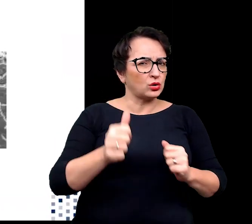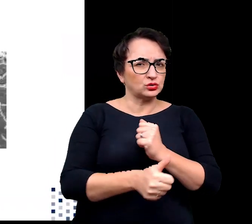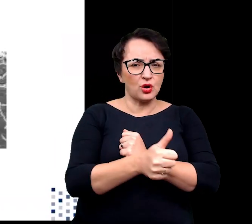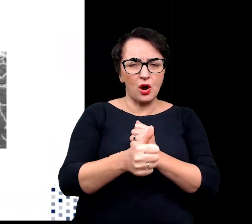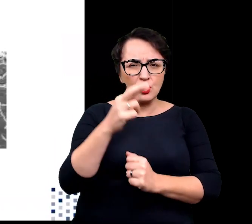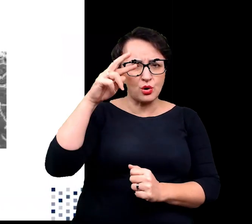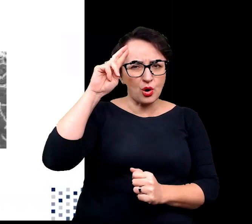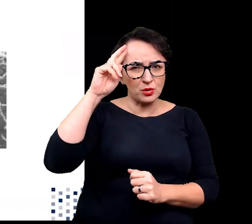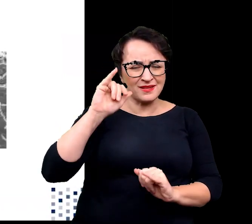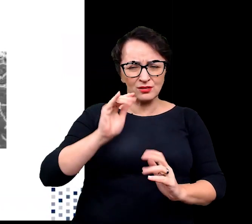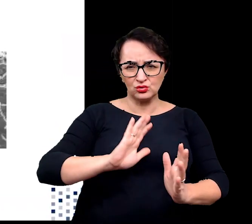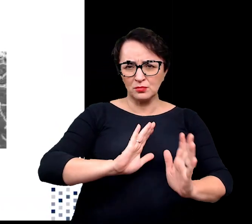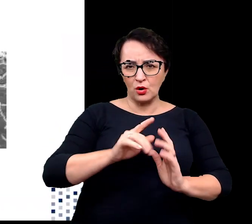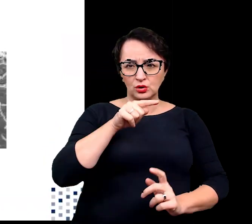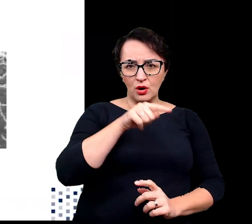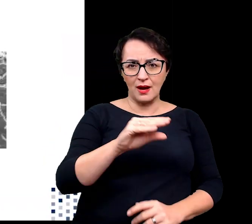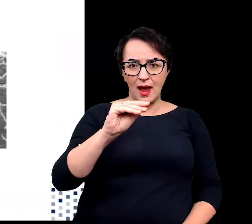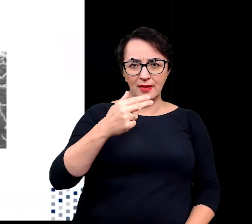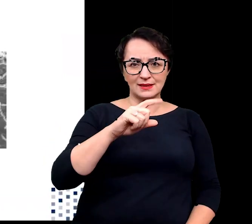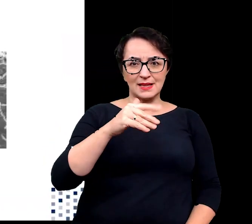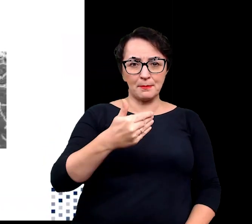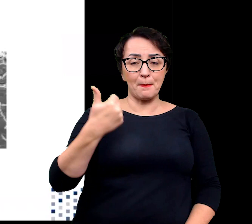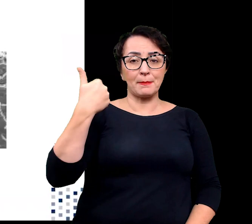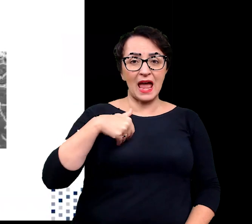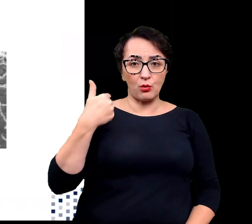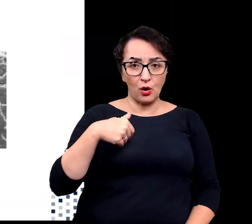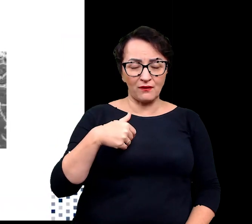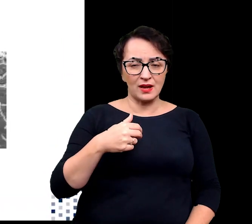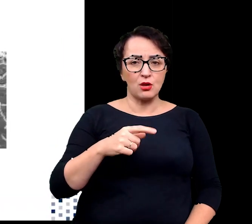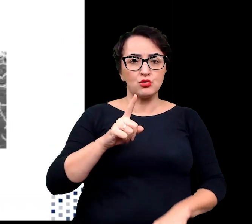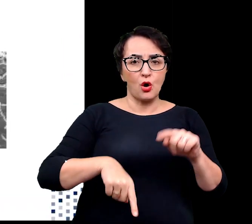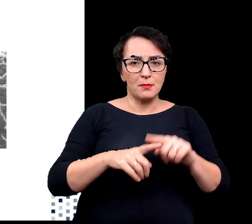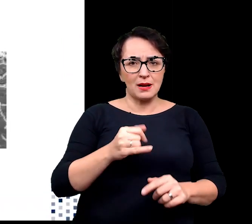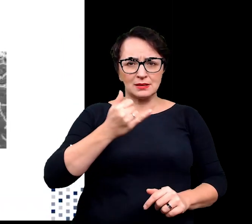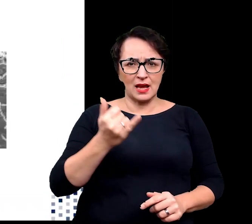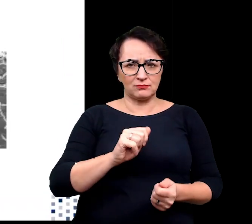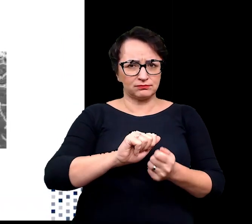w jaki sposób białkowe enzymy, normalnie ulegające denaturacji, mogą funkcjonować